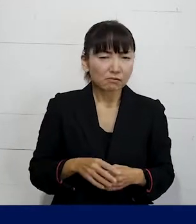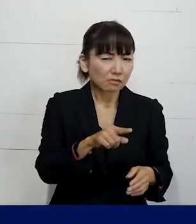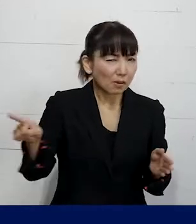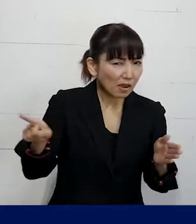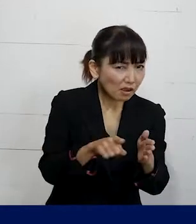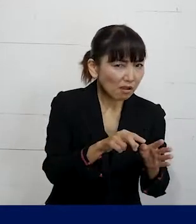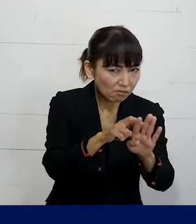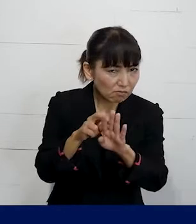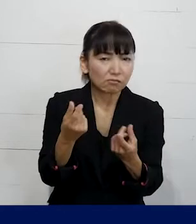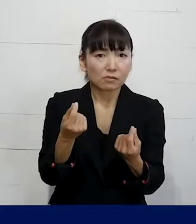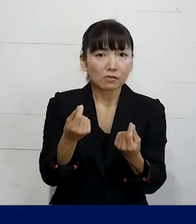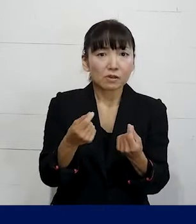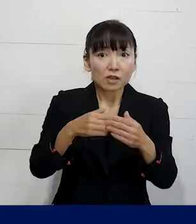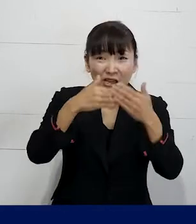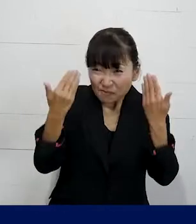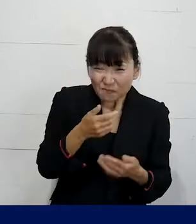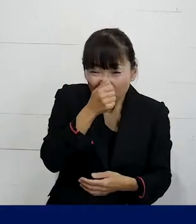もちろん全てじゃありませんし